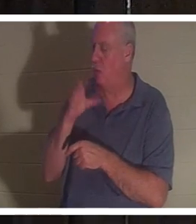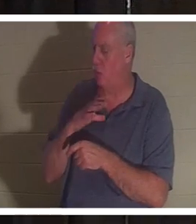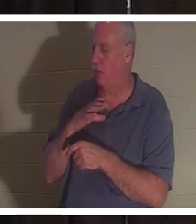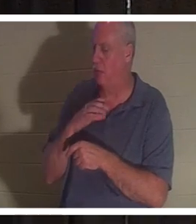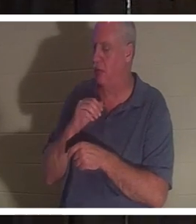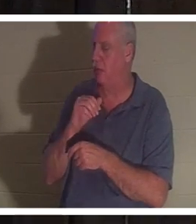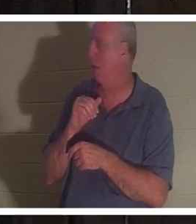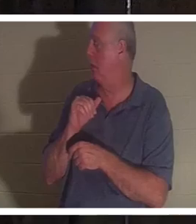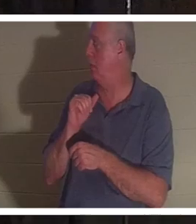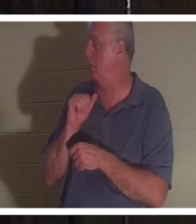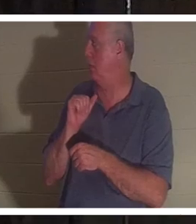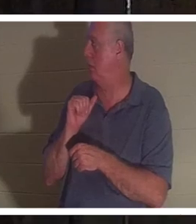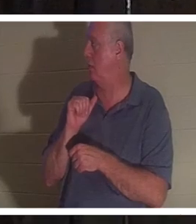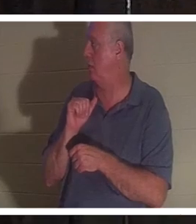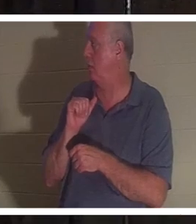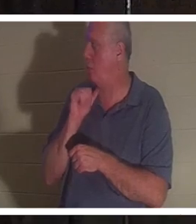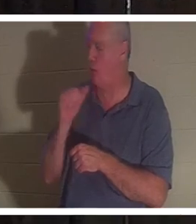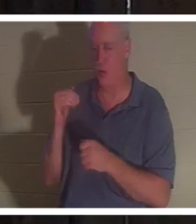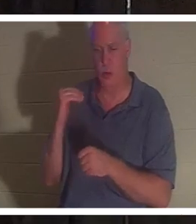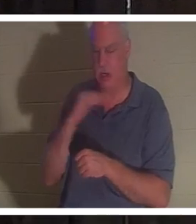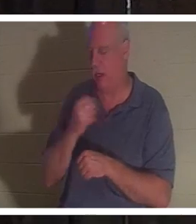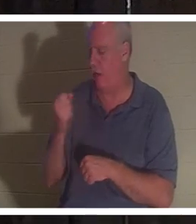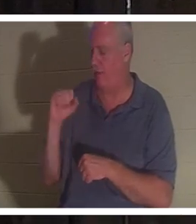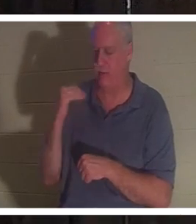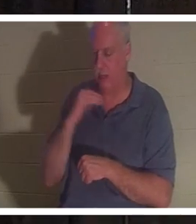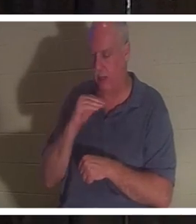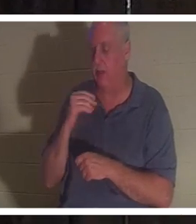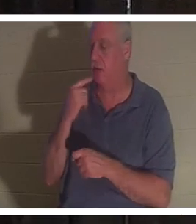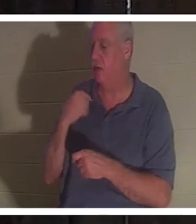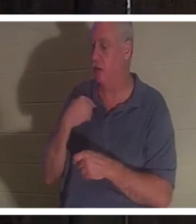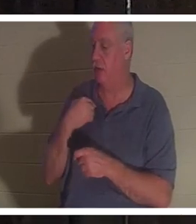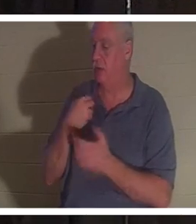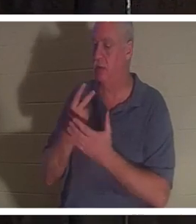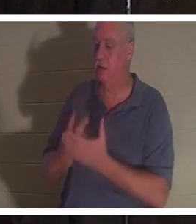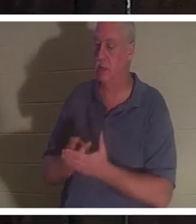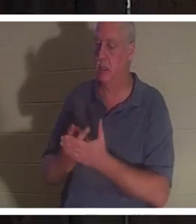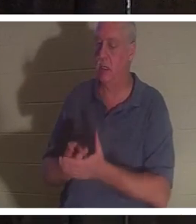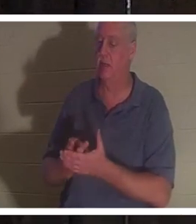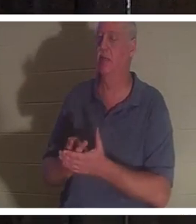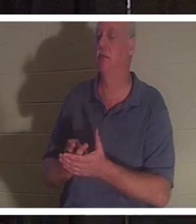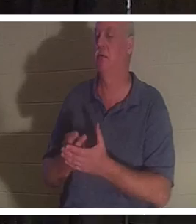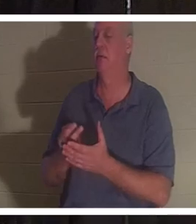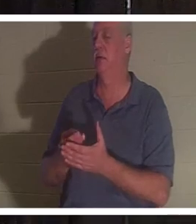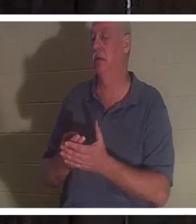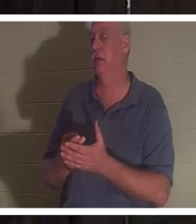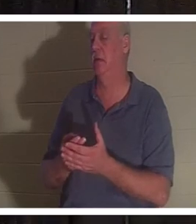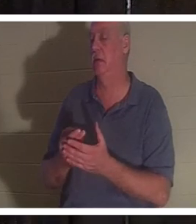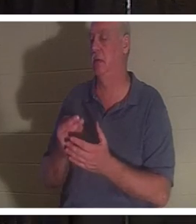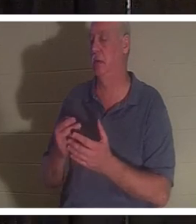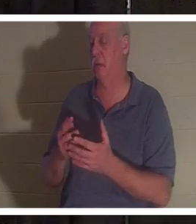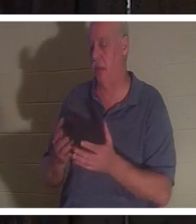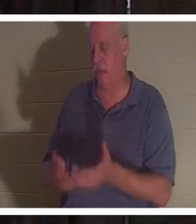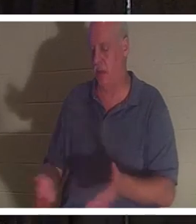Она сказала мне, что лежала в ванной в луже крови, и ее дух покинул